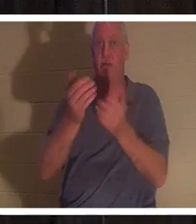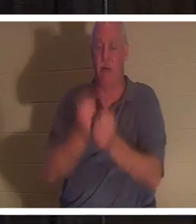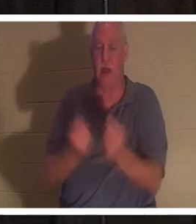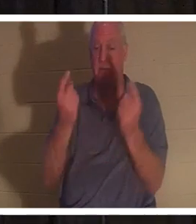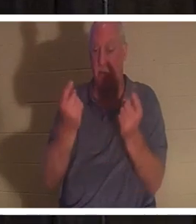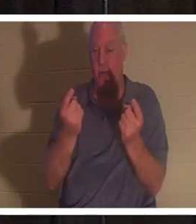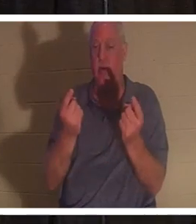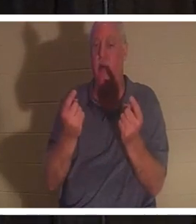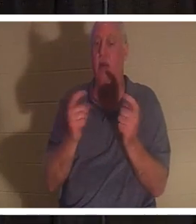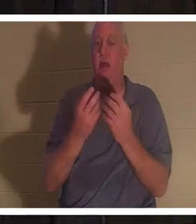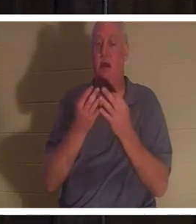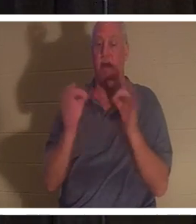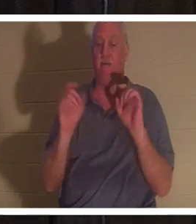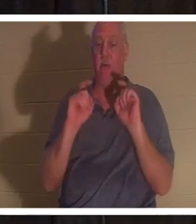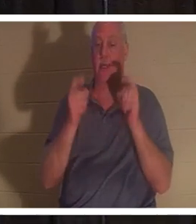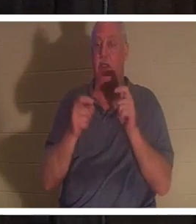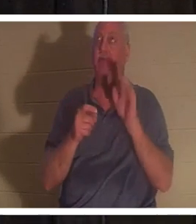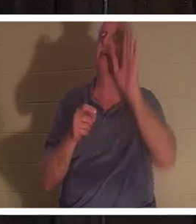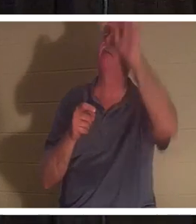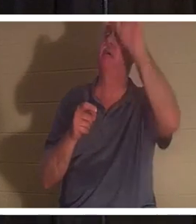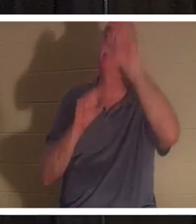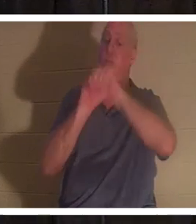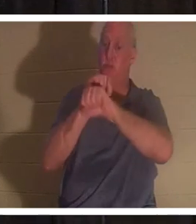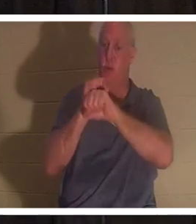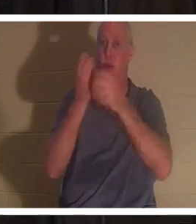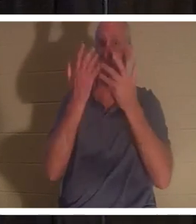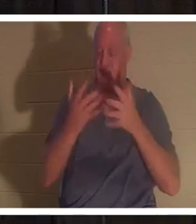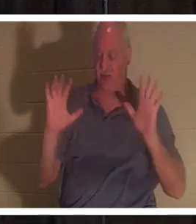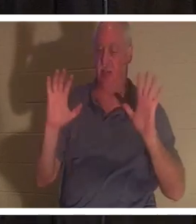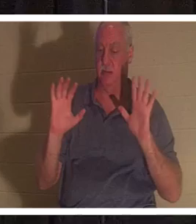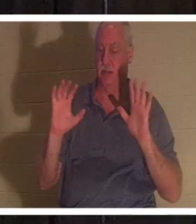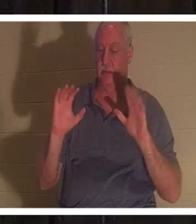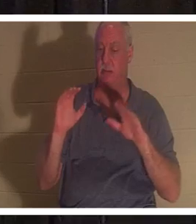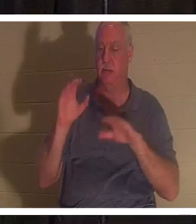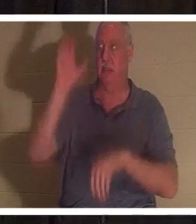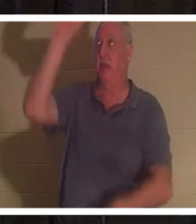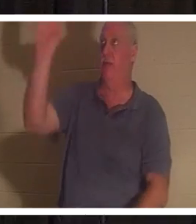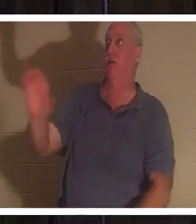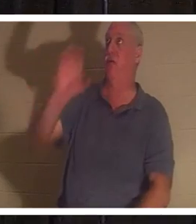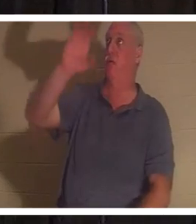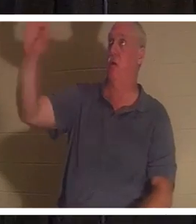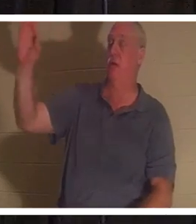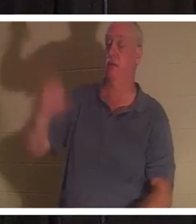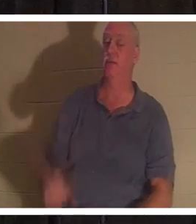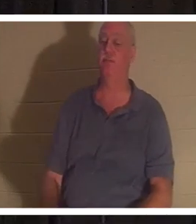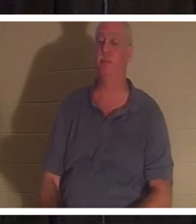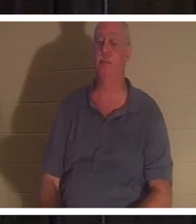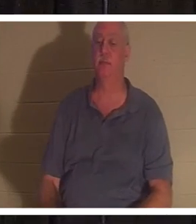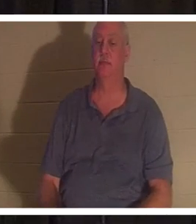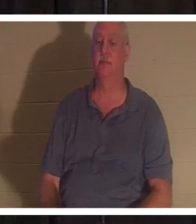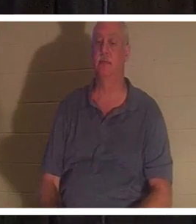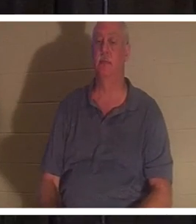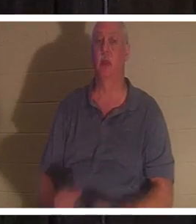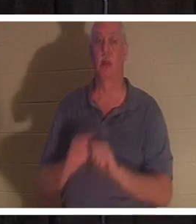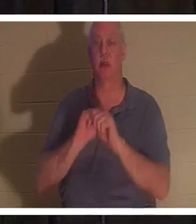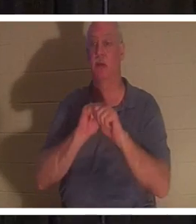カルバリの十字架で成し遂げられた御業を無償で与えてくださいました。 「わたしのもとに来るあなたがたは皆、